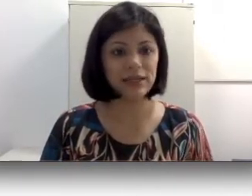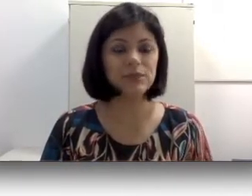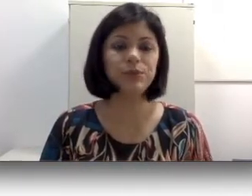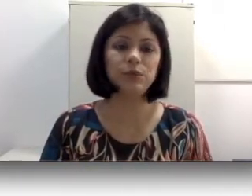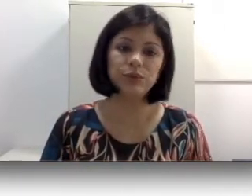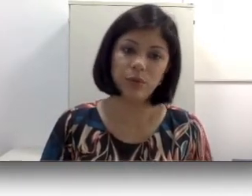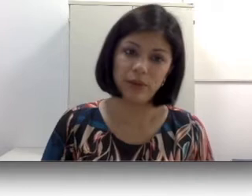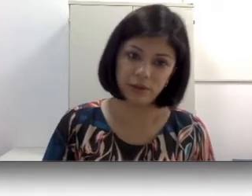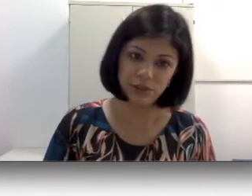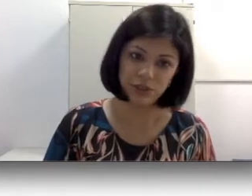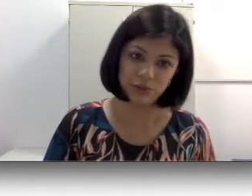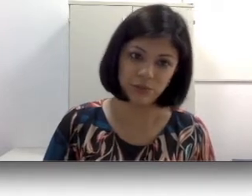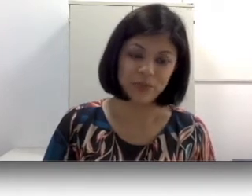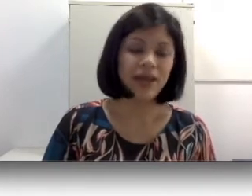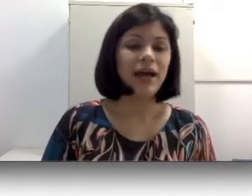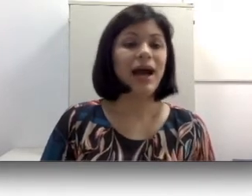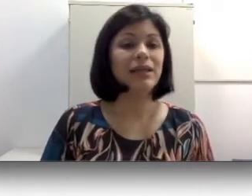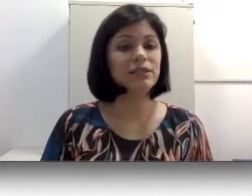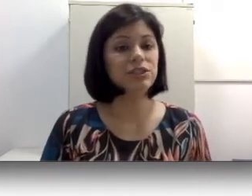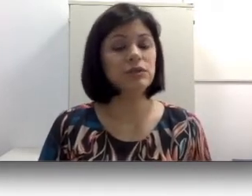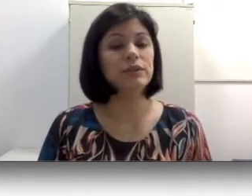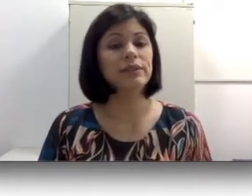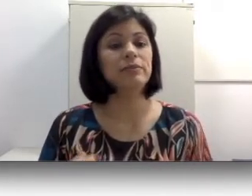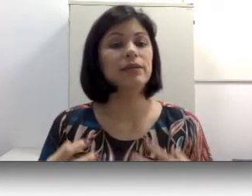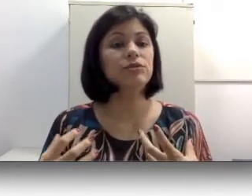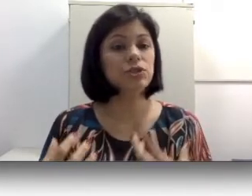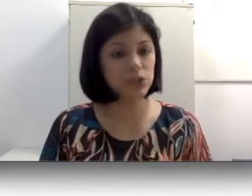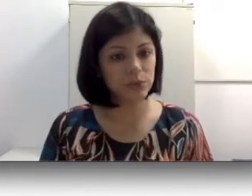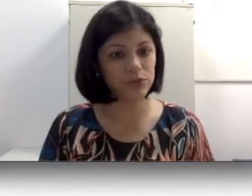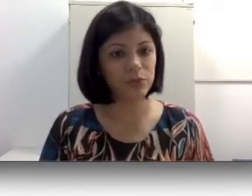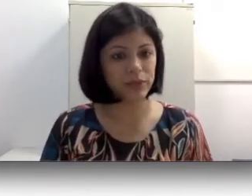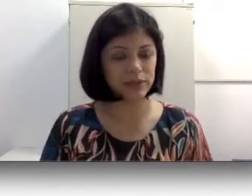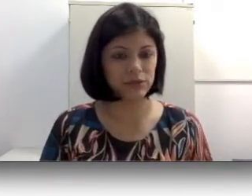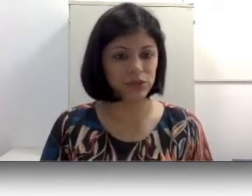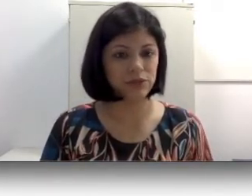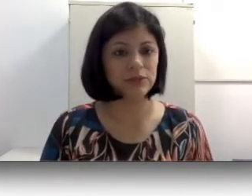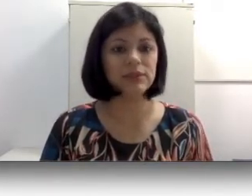pelo uso do aparelho auditivo. Além disso, determinados tipos de perdas auditivas também